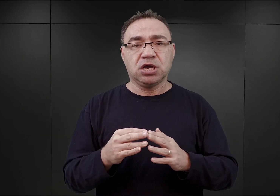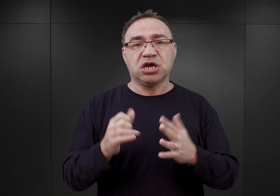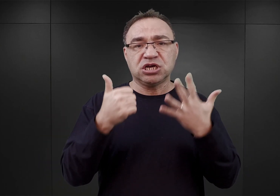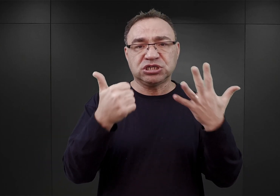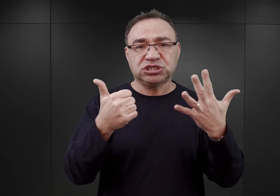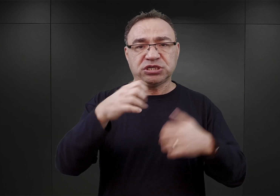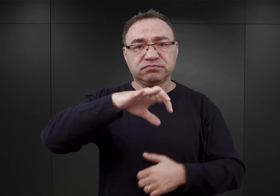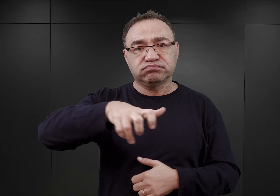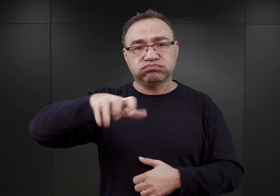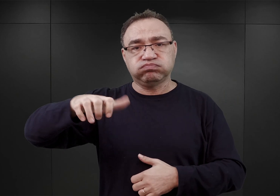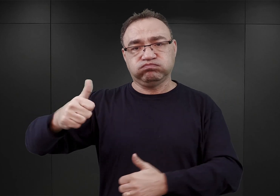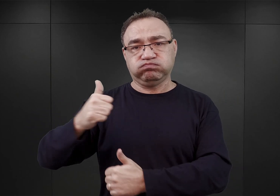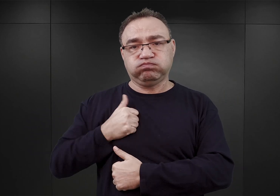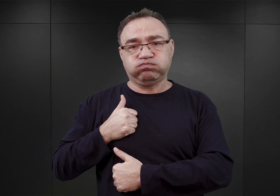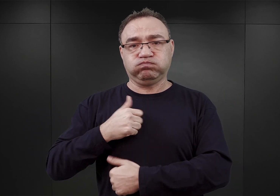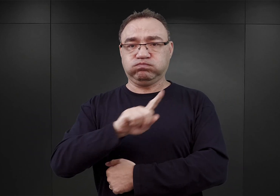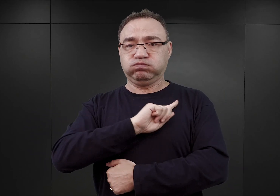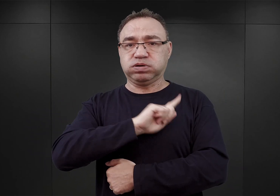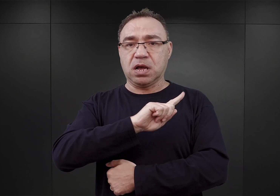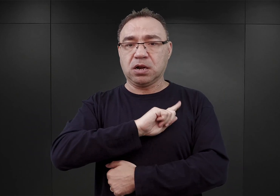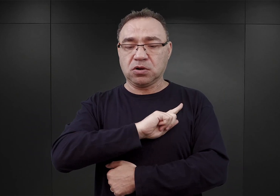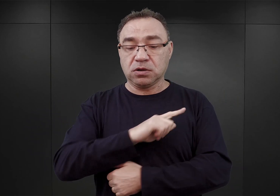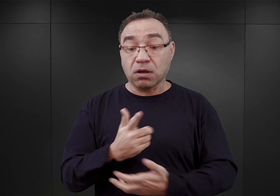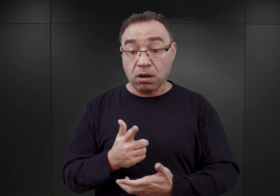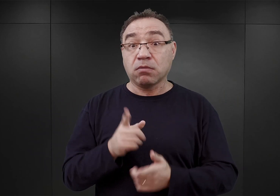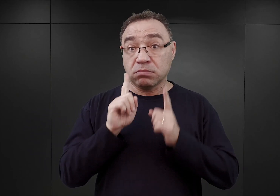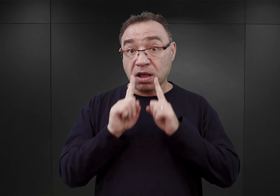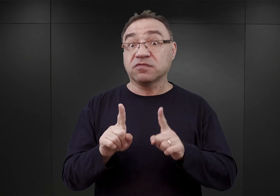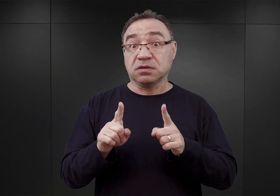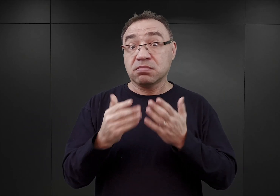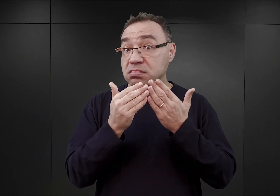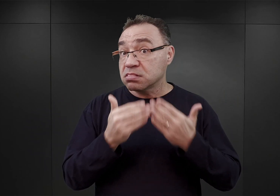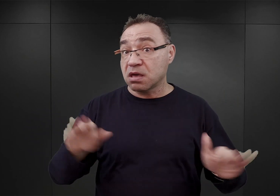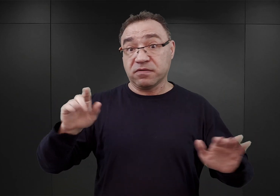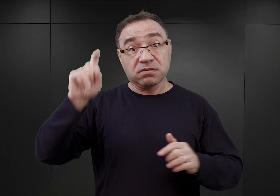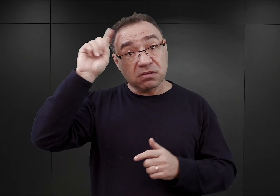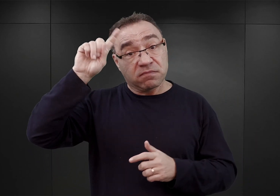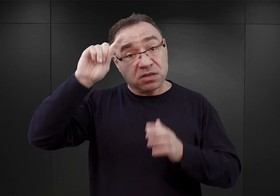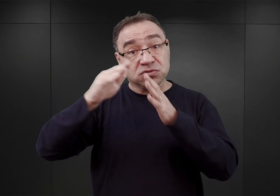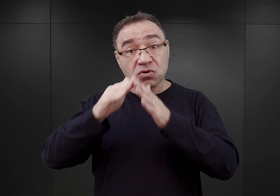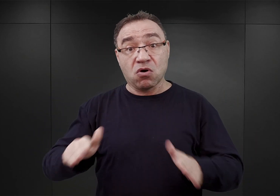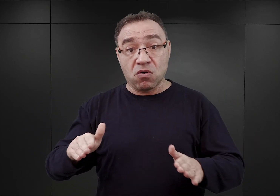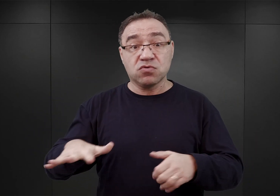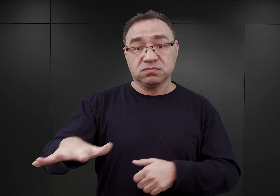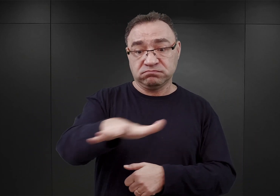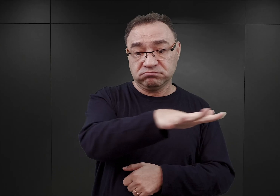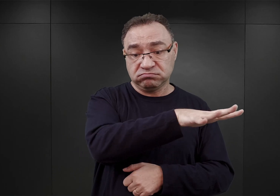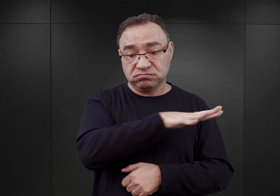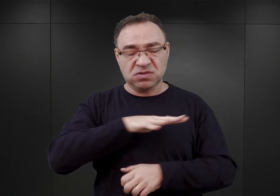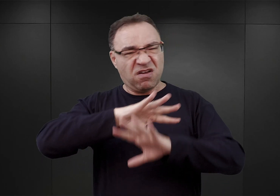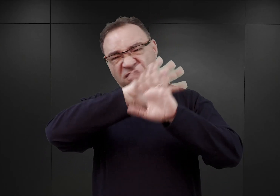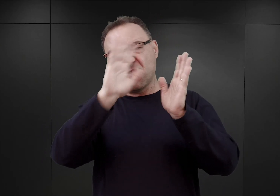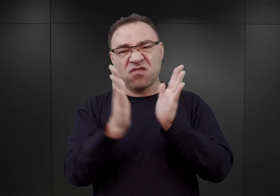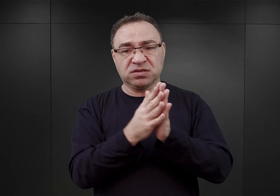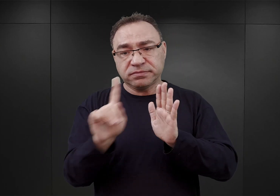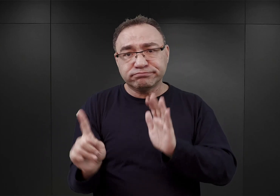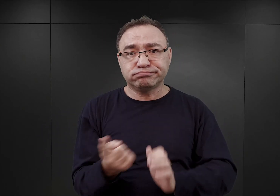czyli miałby to być największy niemiecki obóz koncentracyjny spośród wszystkich wówczas istniejących.